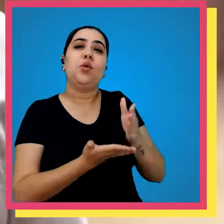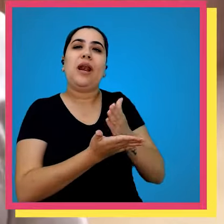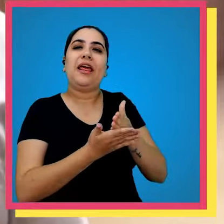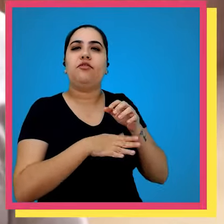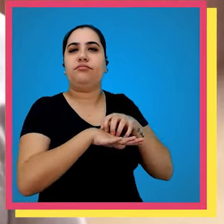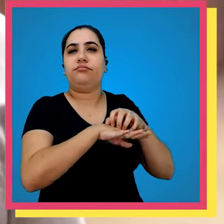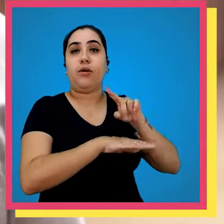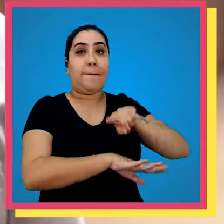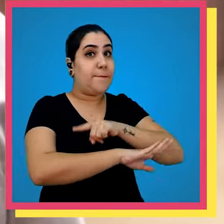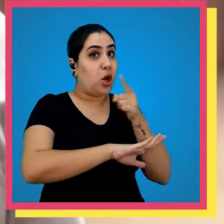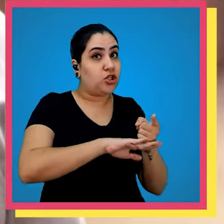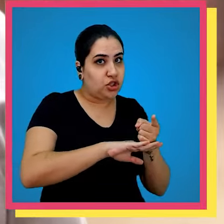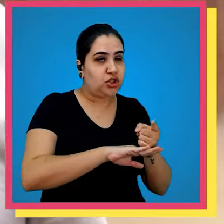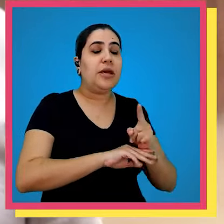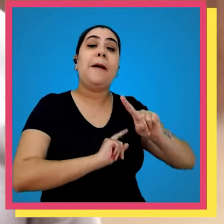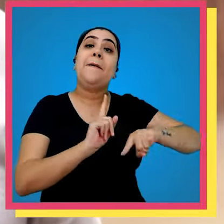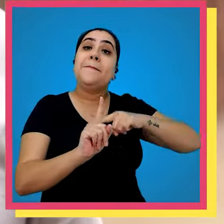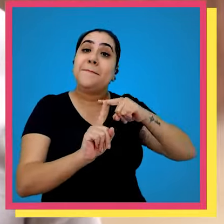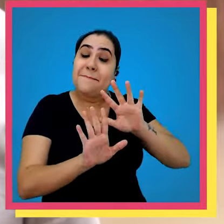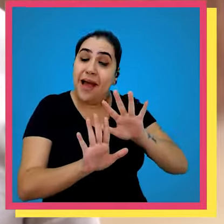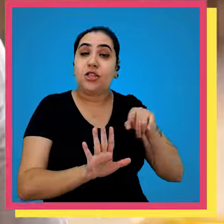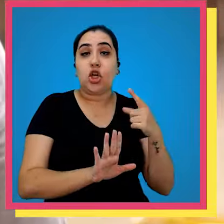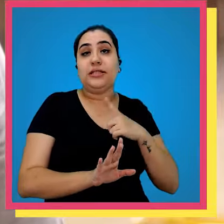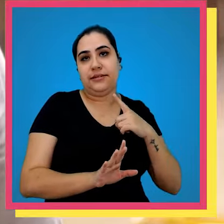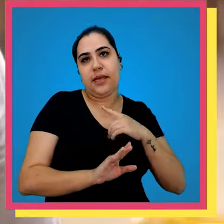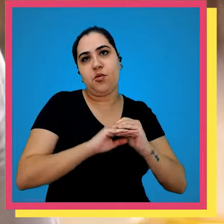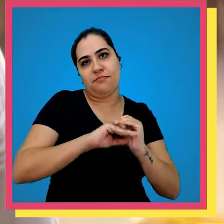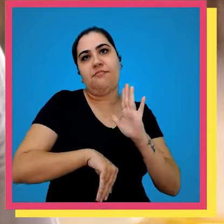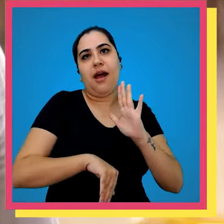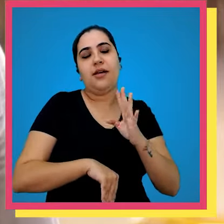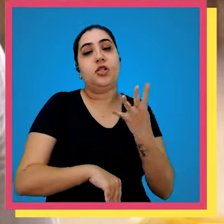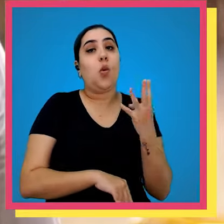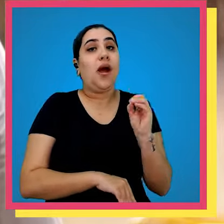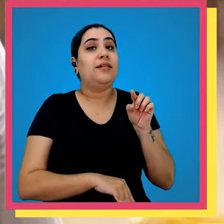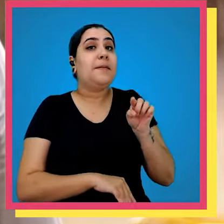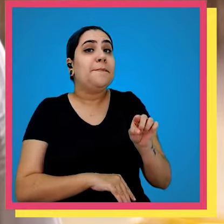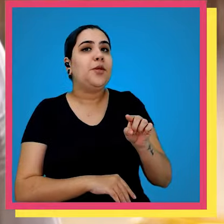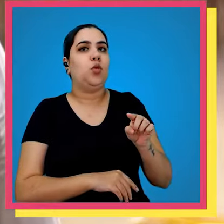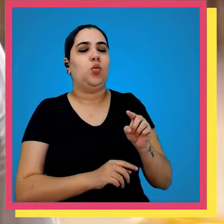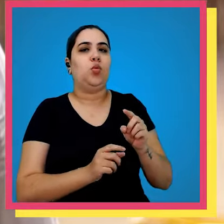32 mil livros expedidos para todos os canais mas nós temos uma capacidade produtiva de 40